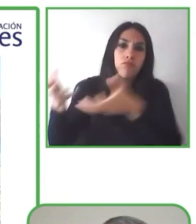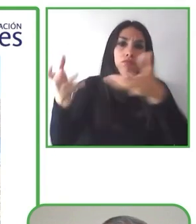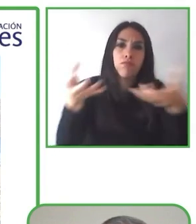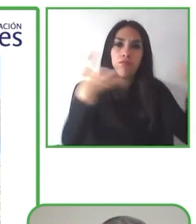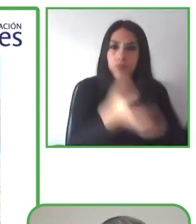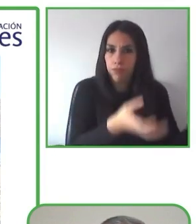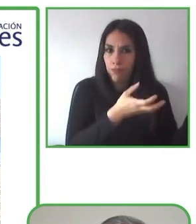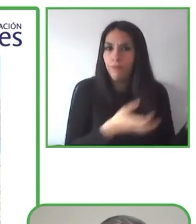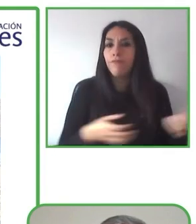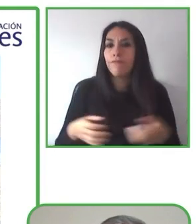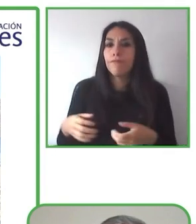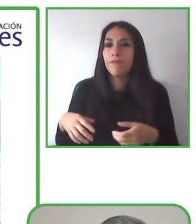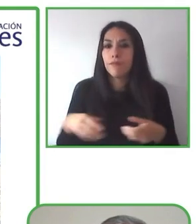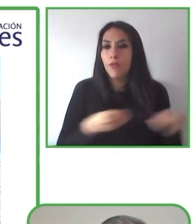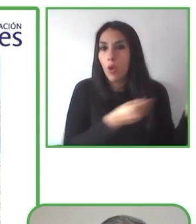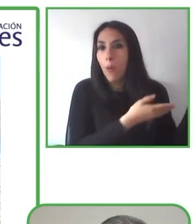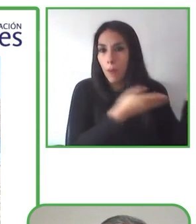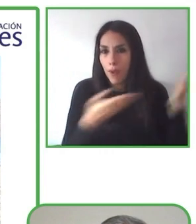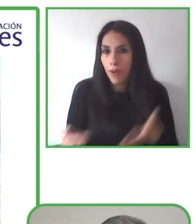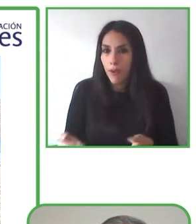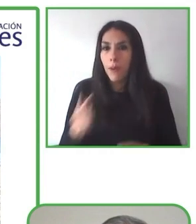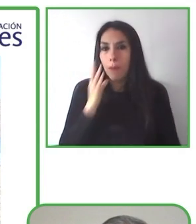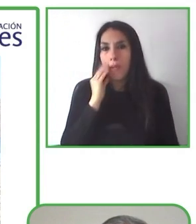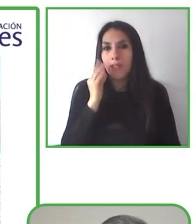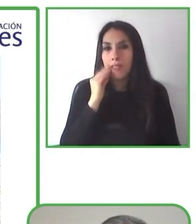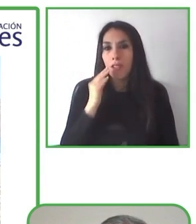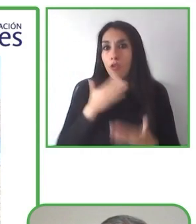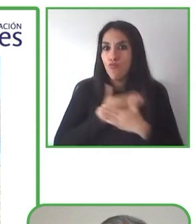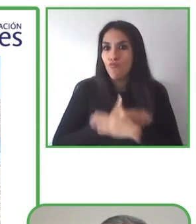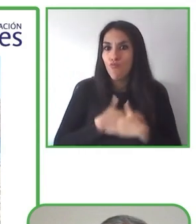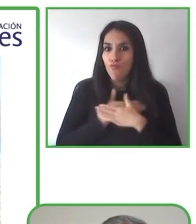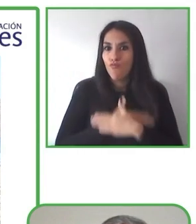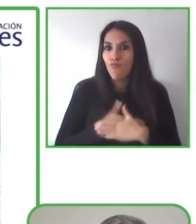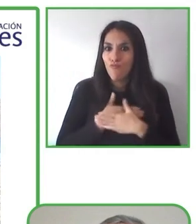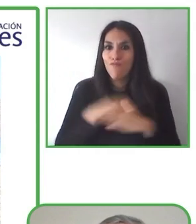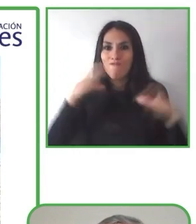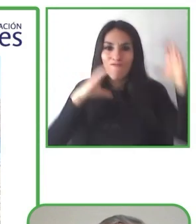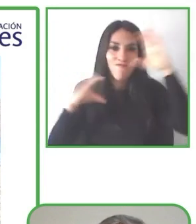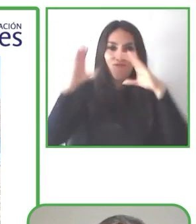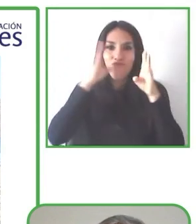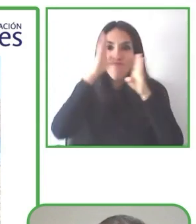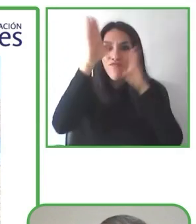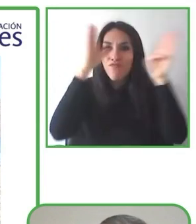inspiran para que los viajeros puedan averiguar qué es lo que pueden hacer y a